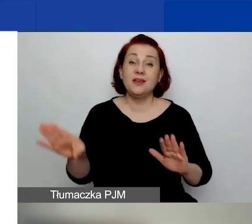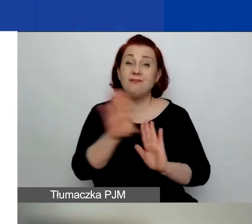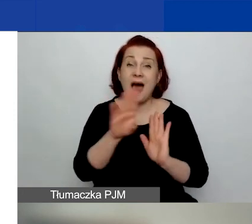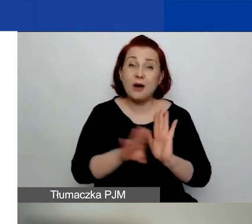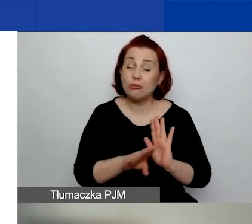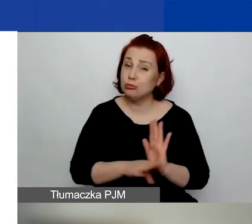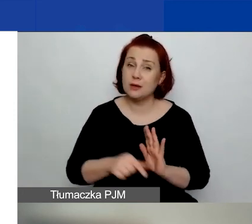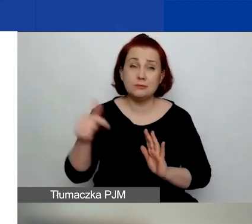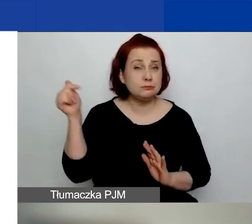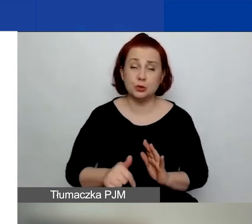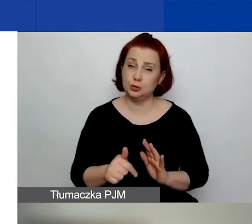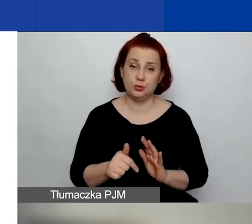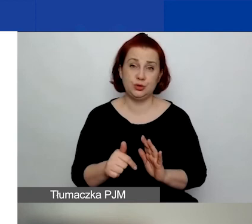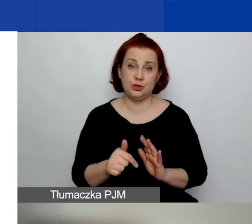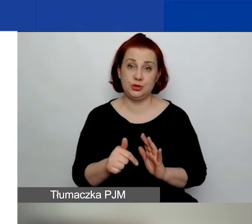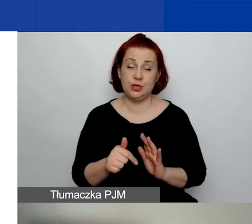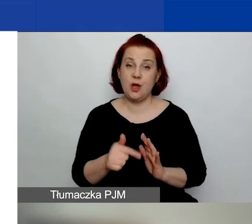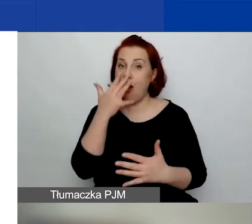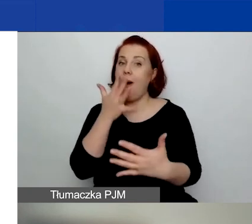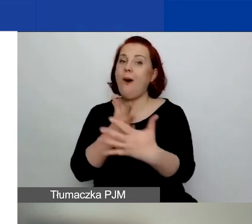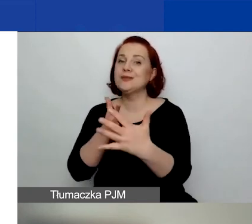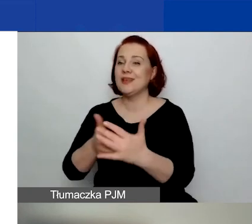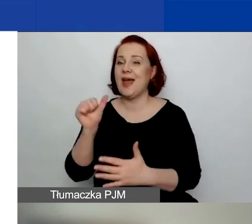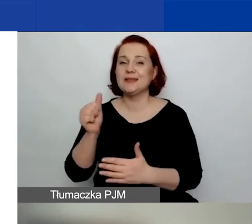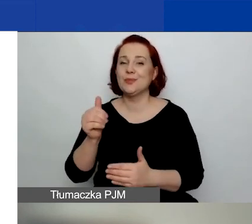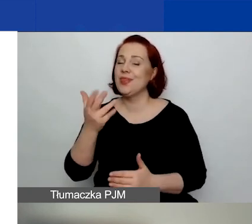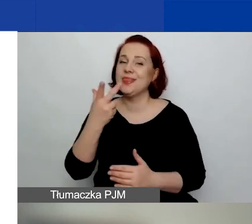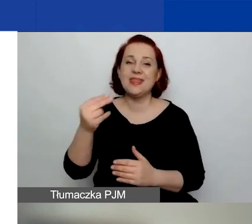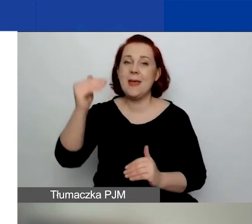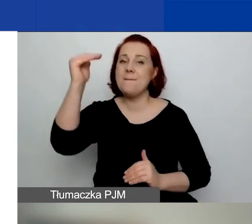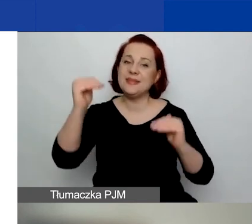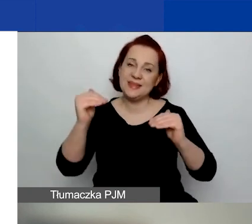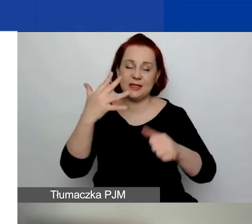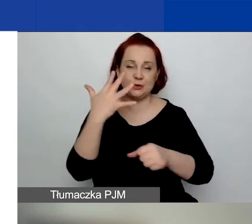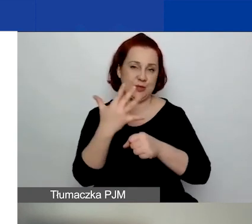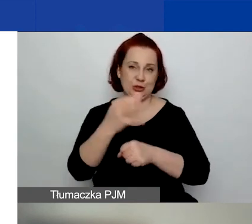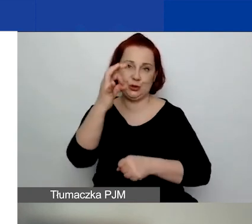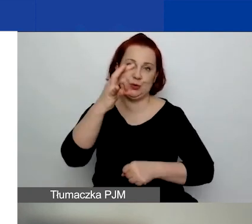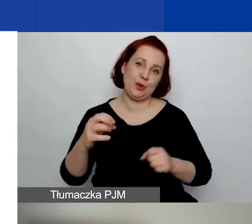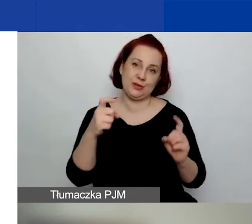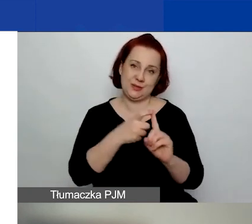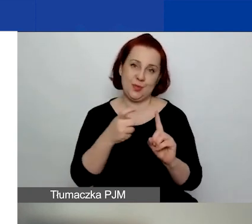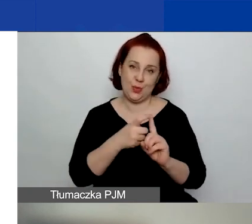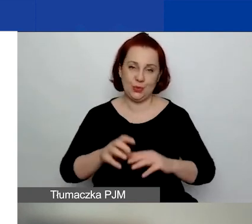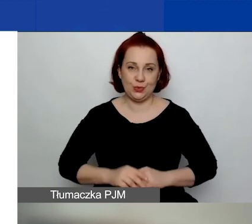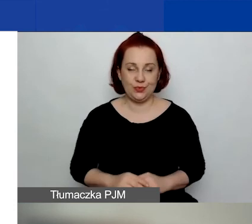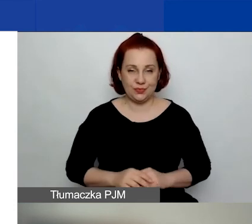jest uzyskanie w ocenie ekspertów nie mniej niż 50% punktów możliwych do otrzymania.